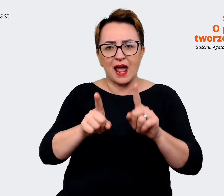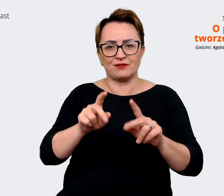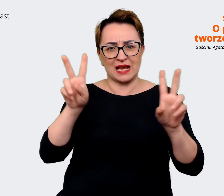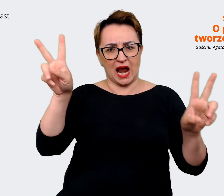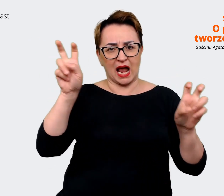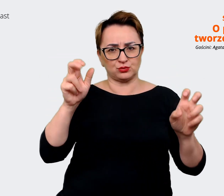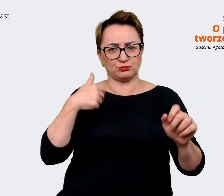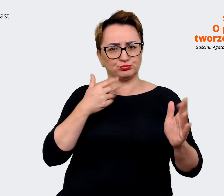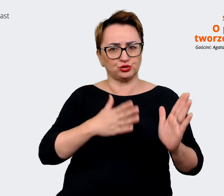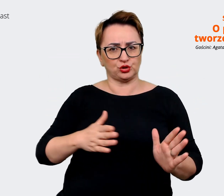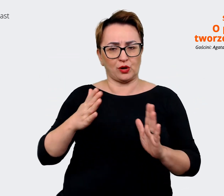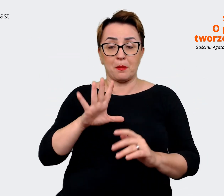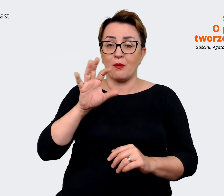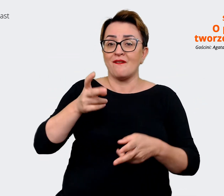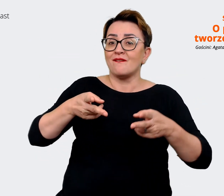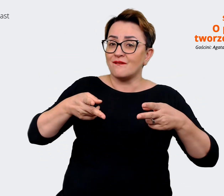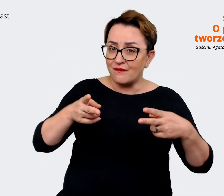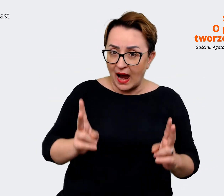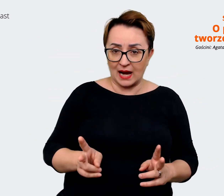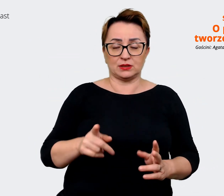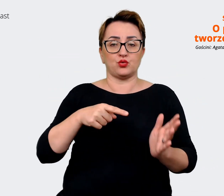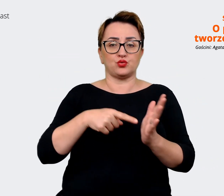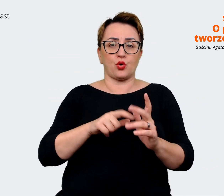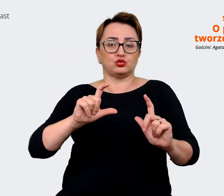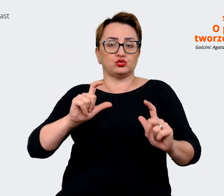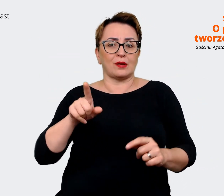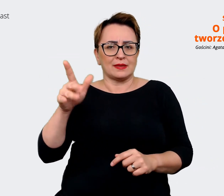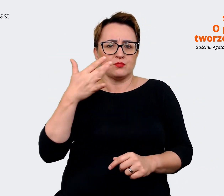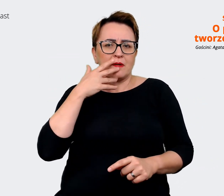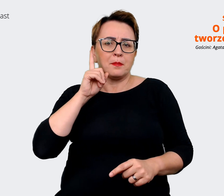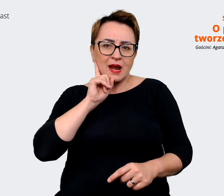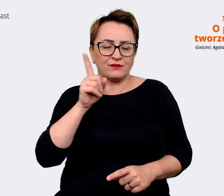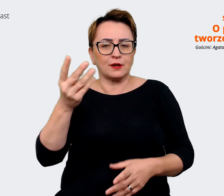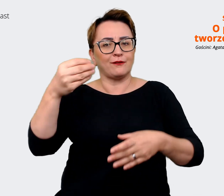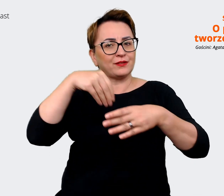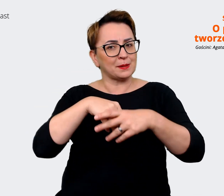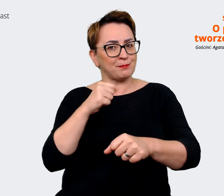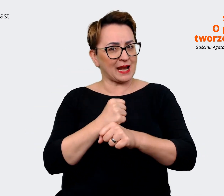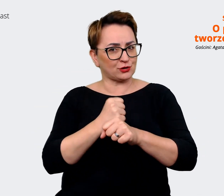bo faktycznie jest to coś co tak jak mówiłaś, że są zaangażowani w to pracownicy tak naprawdę